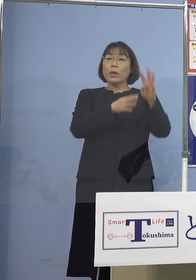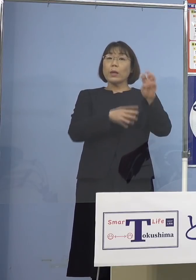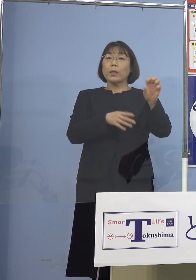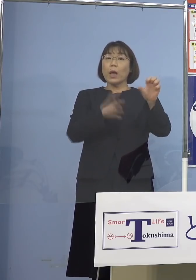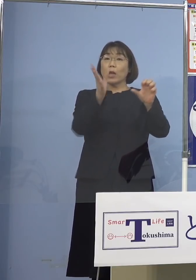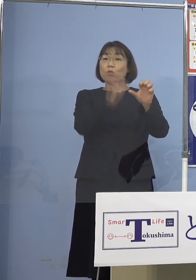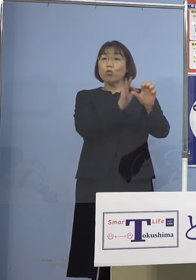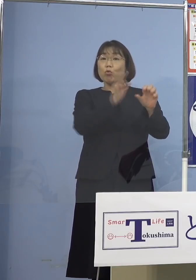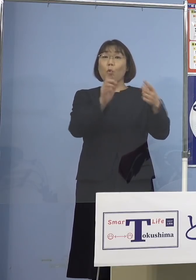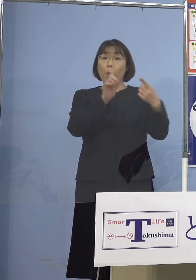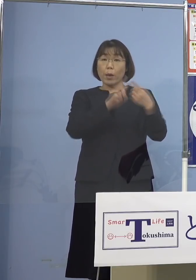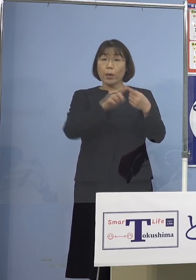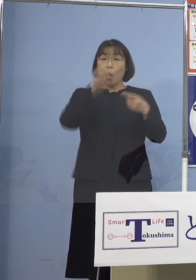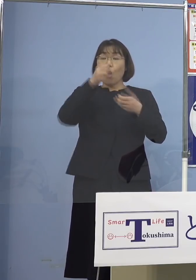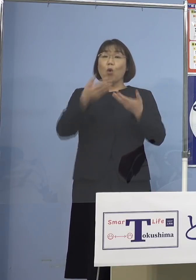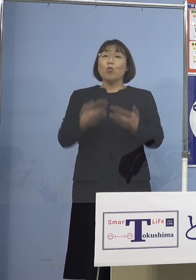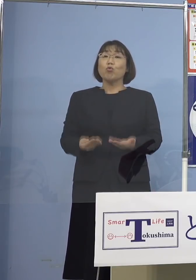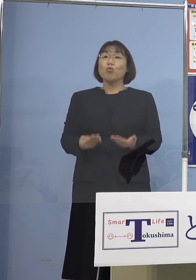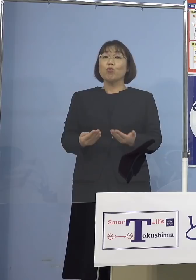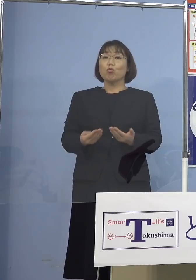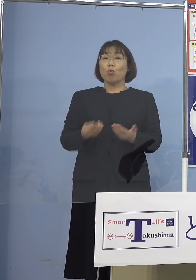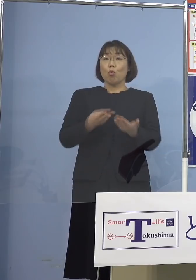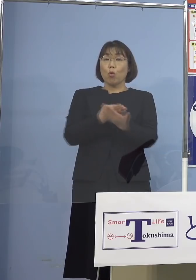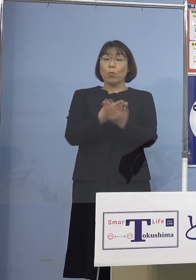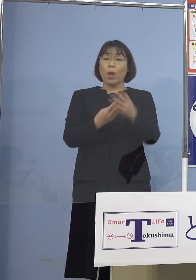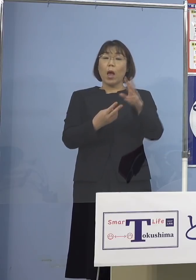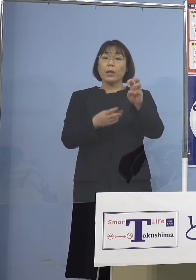また重症病床は30パーセント以上